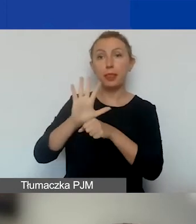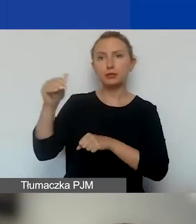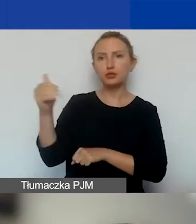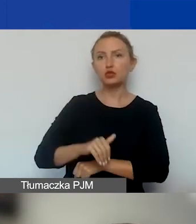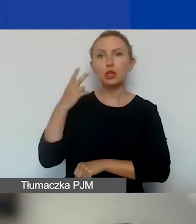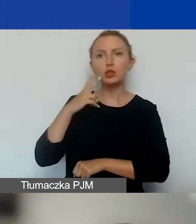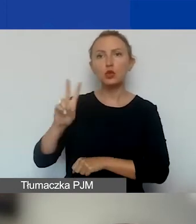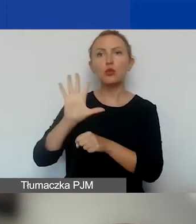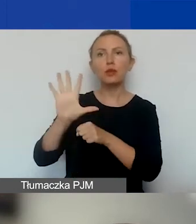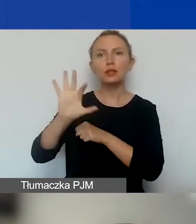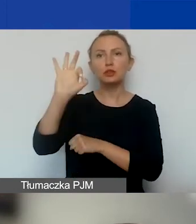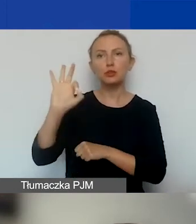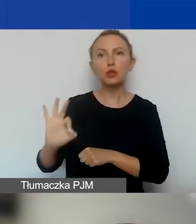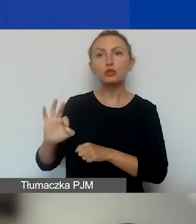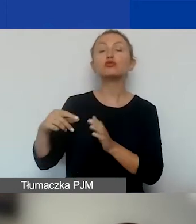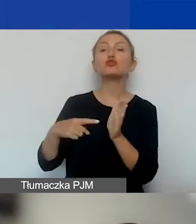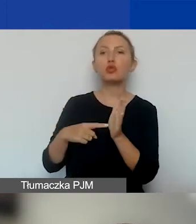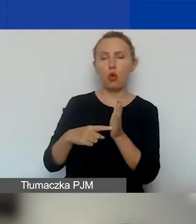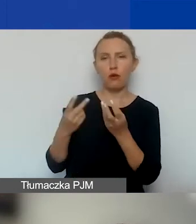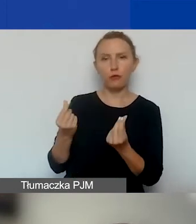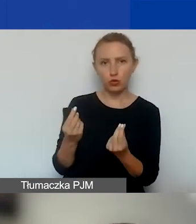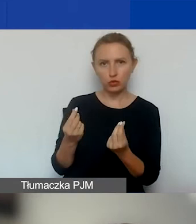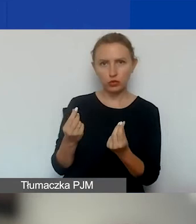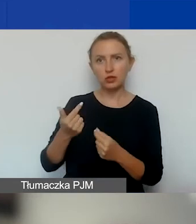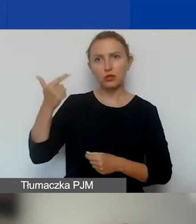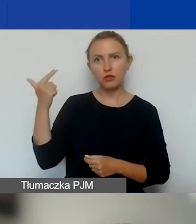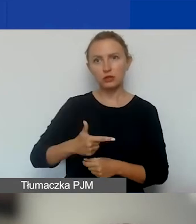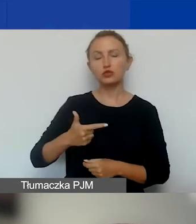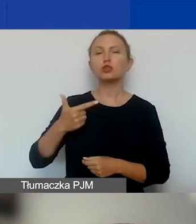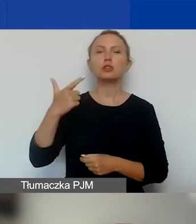to 15% z tej kwoty to 2250 euro.